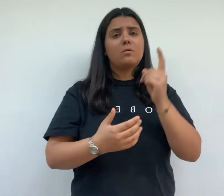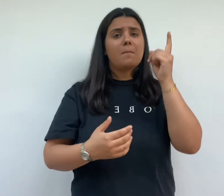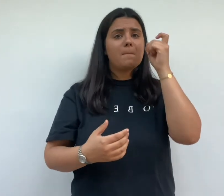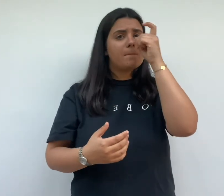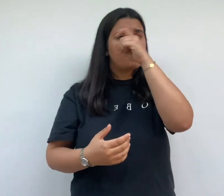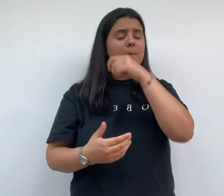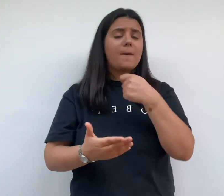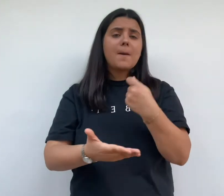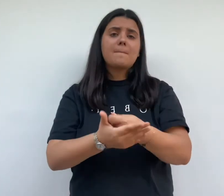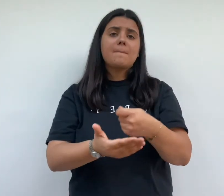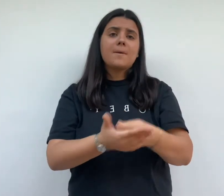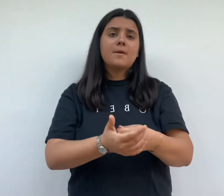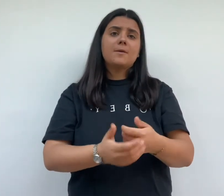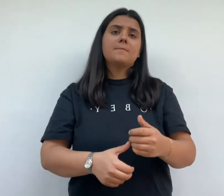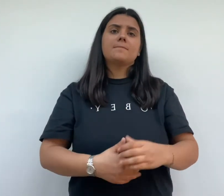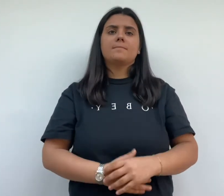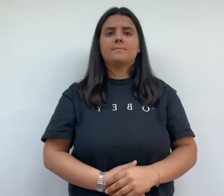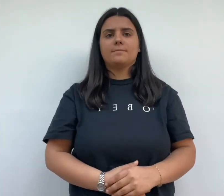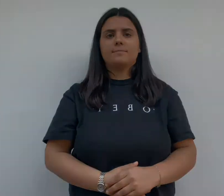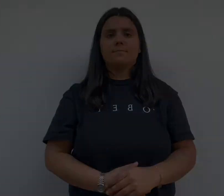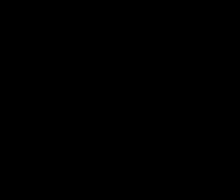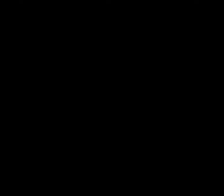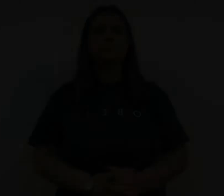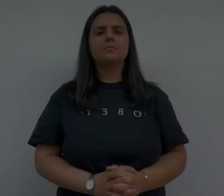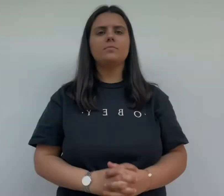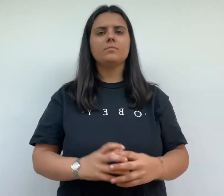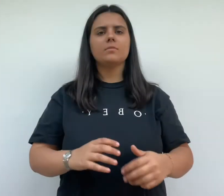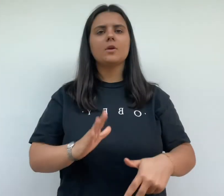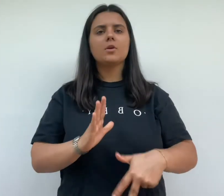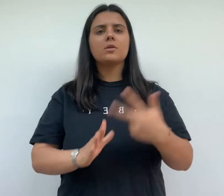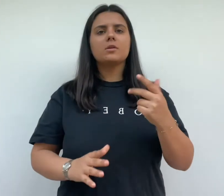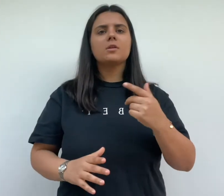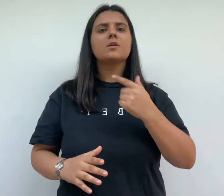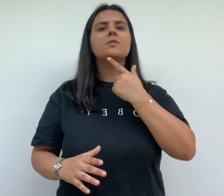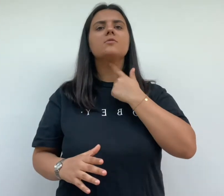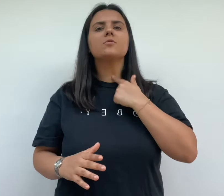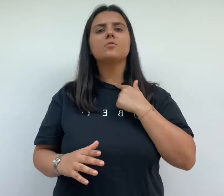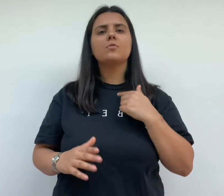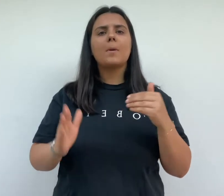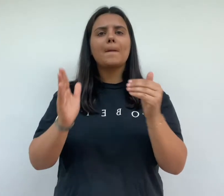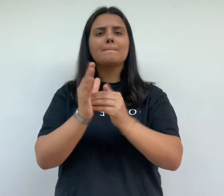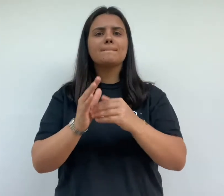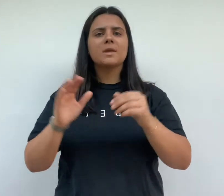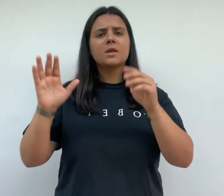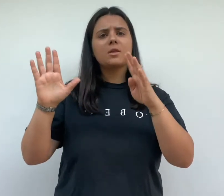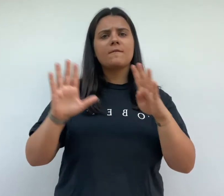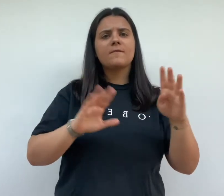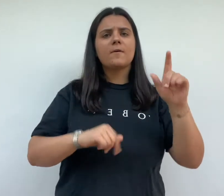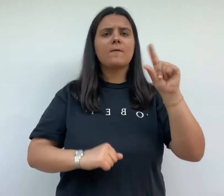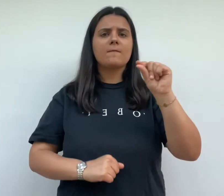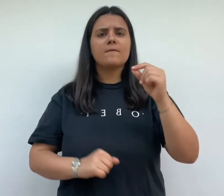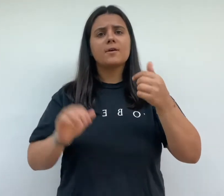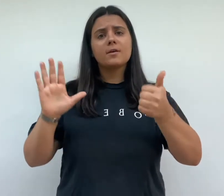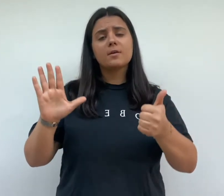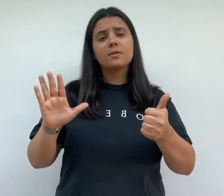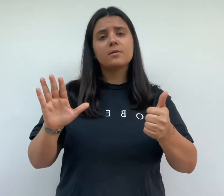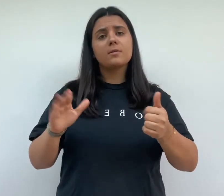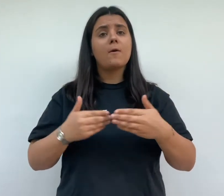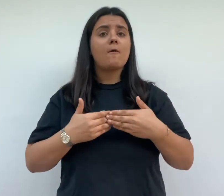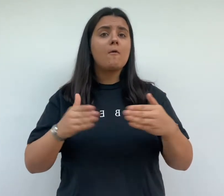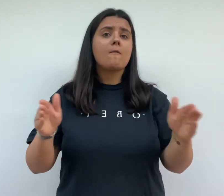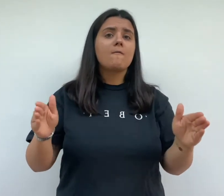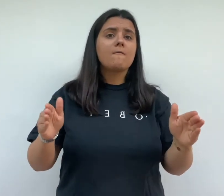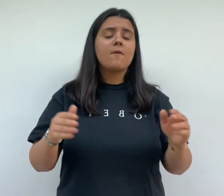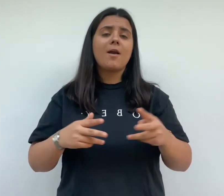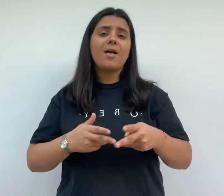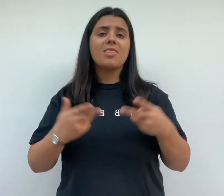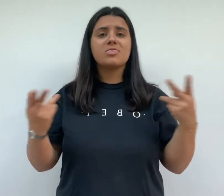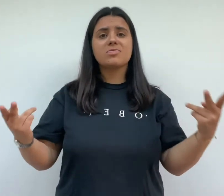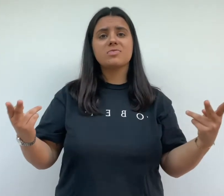des raisons techniques et financières la cité frugès est inaugurée le 13 juin 1926